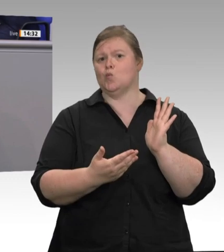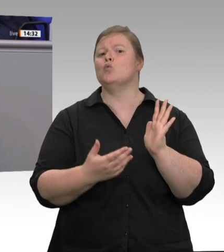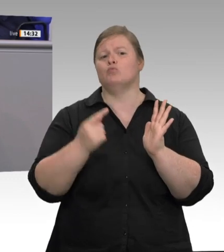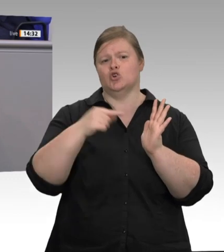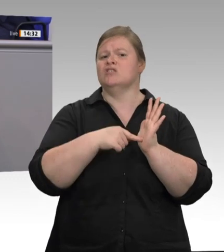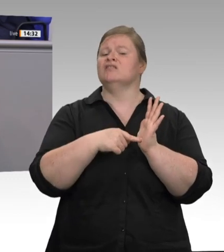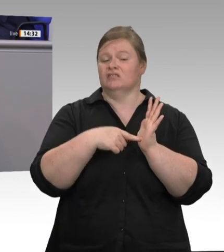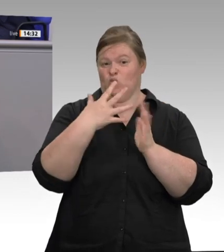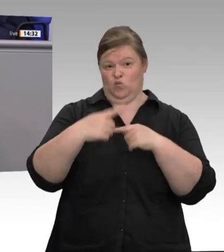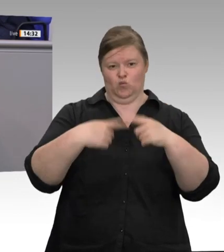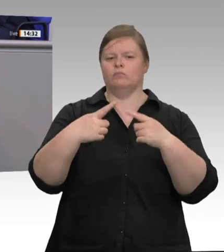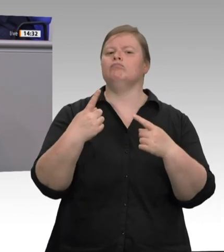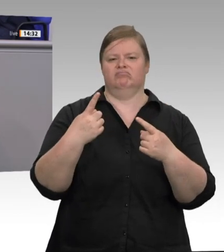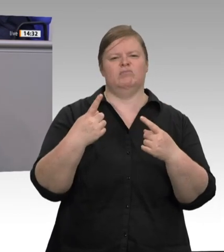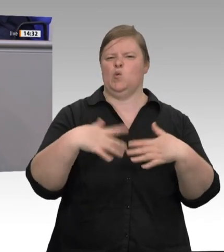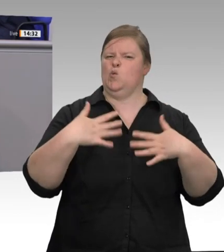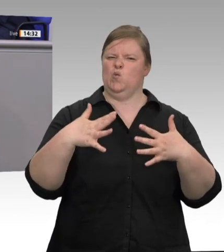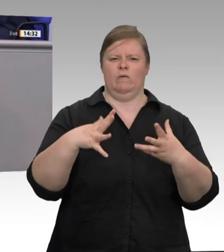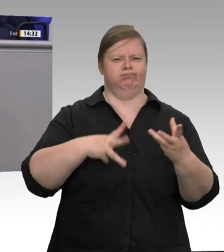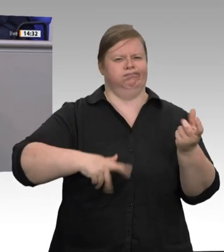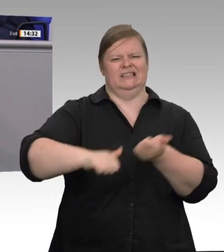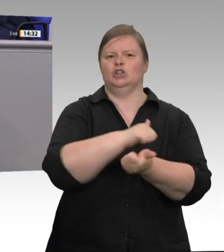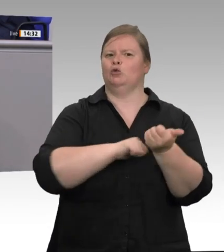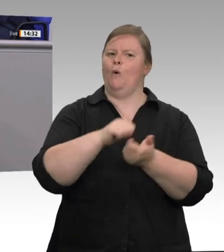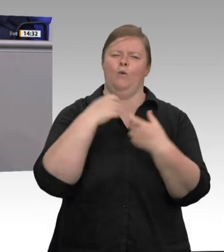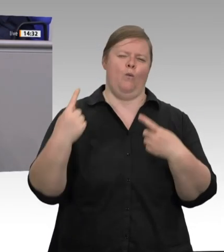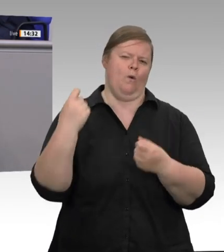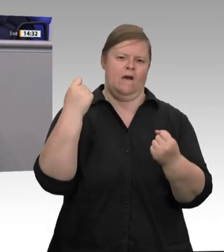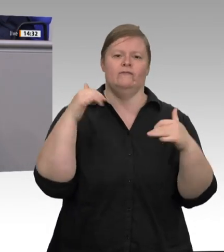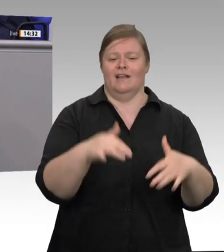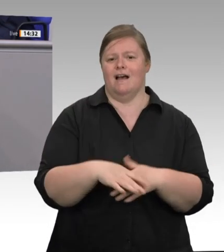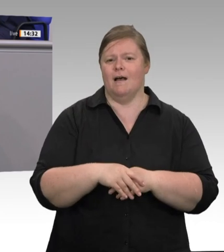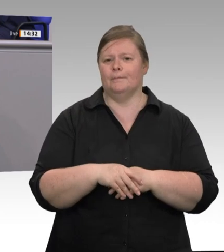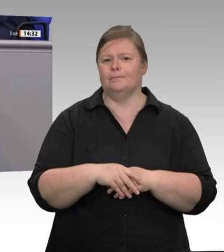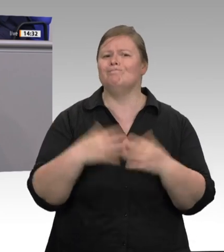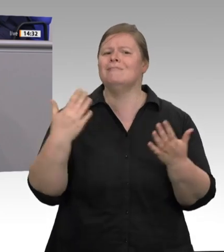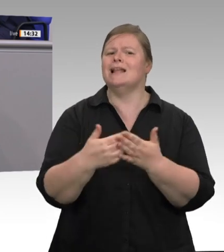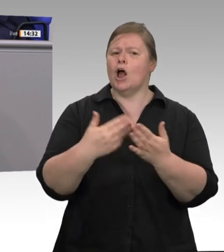sind diese Regeln verloren gegangen. Kontrollen, gerade auch in NRW, zeigen: Schlachtbetriebe,